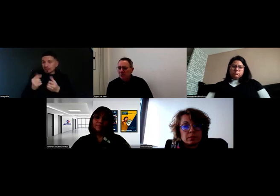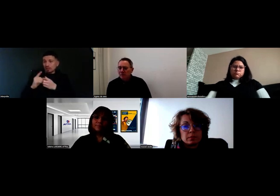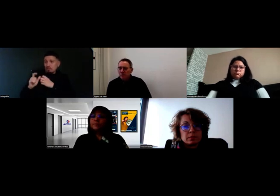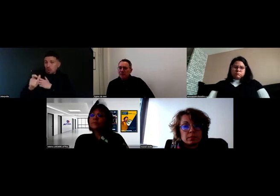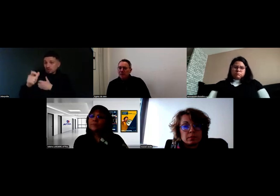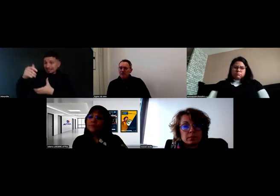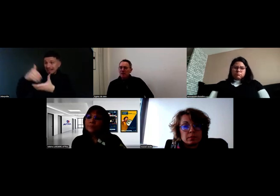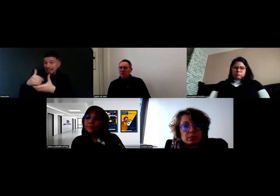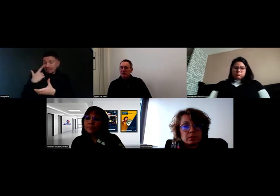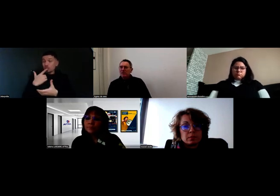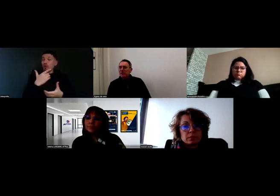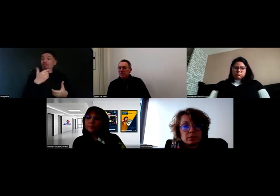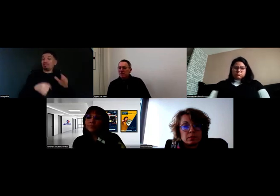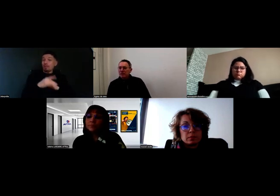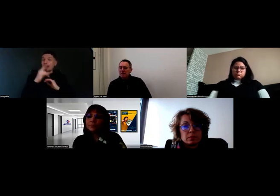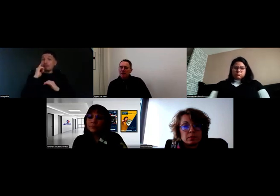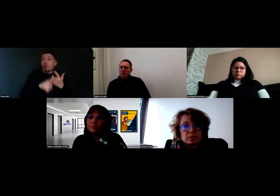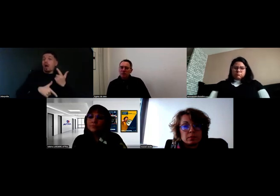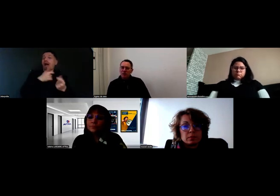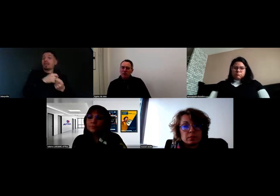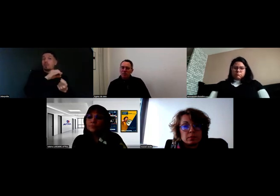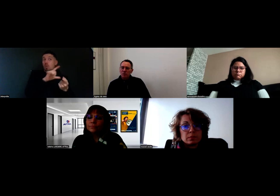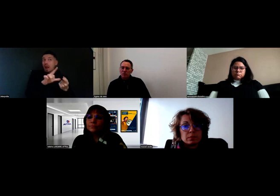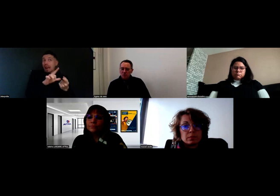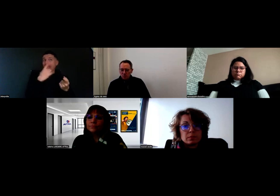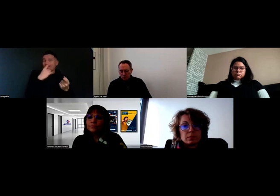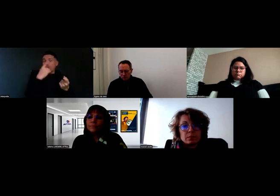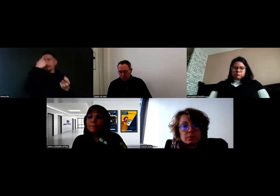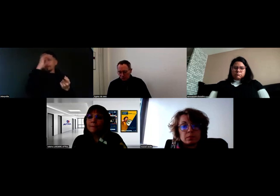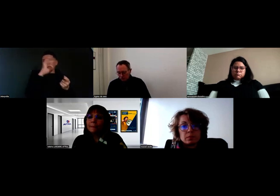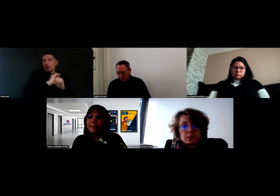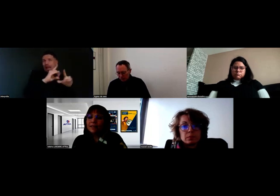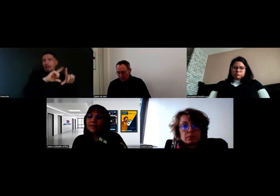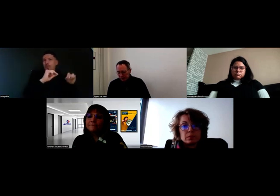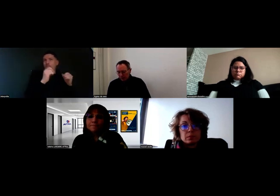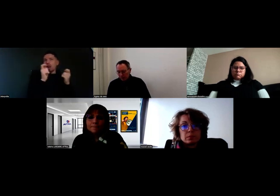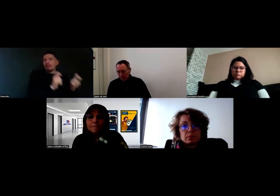Au final, c'est une valeur ajoutée pour le fonctionnement de l'entreprise.